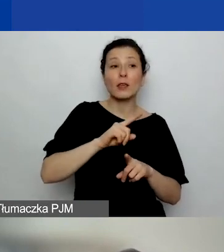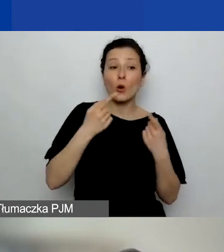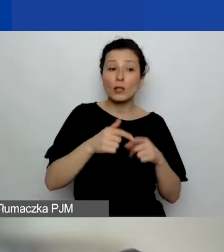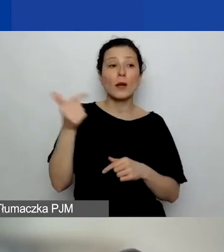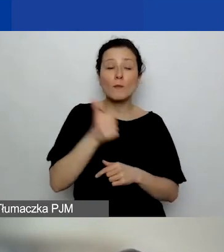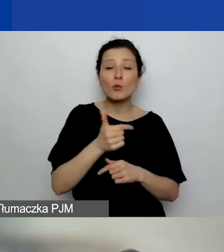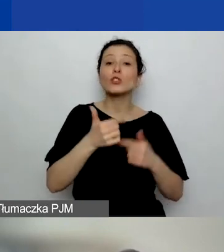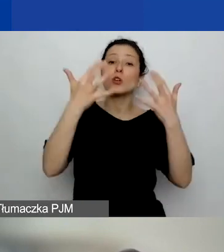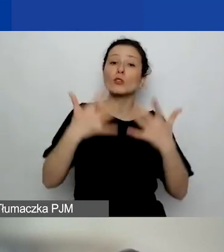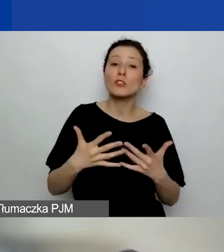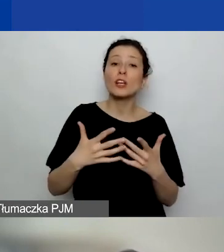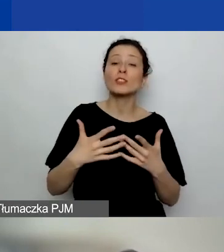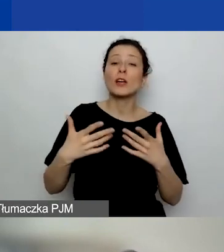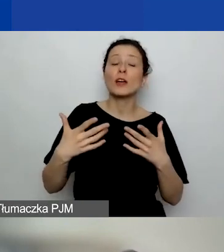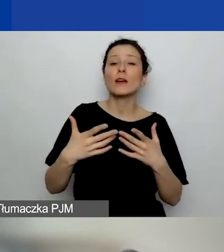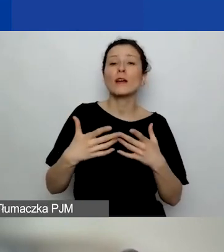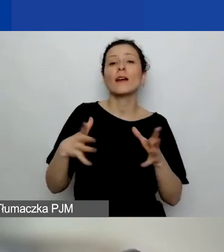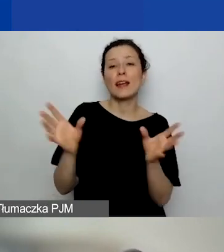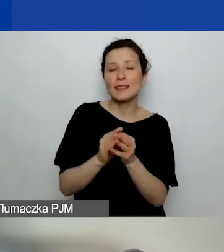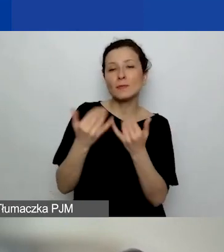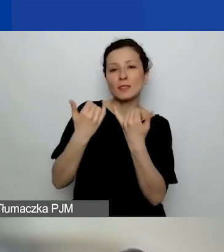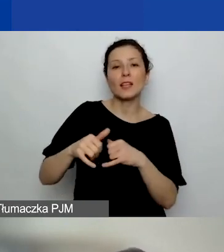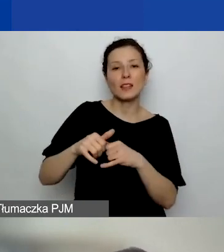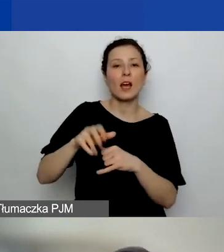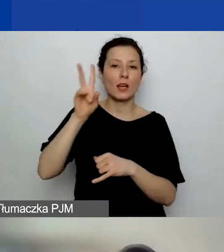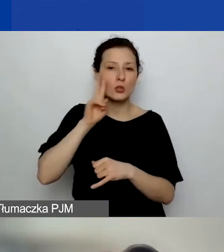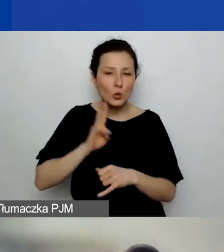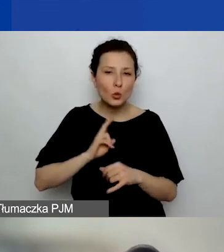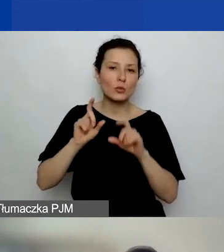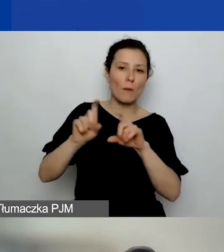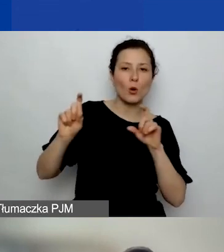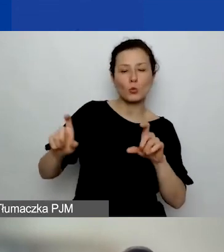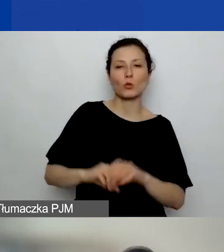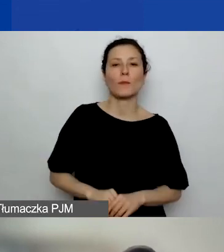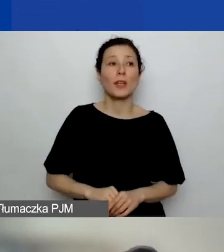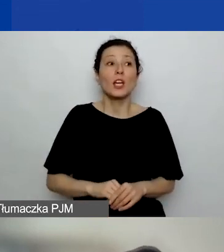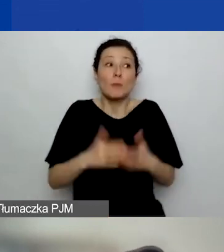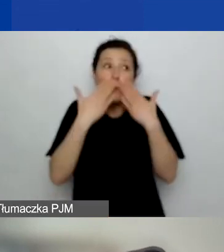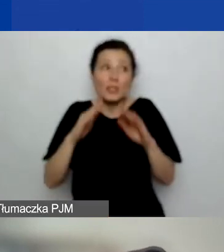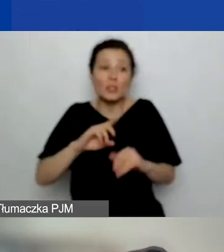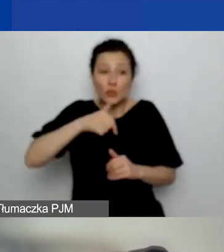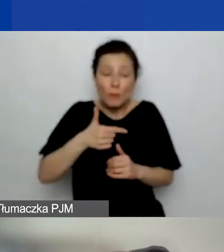Żeby pokazać, żeśmy otrzymali jakieś środki, zrealizowaliśmy projekt